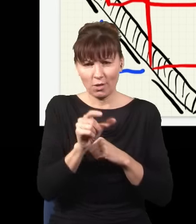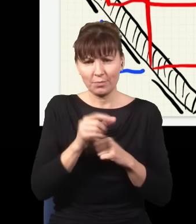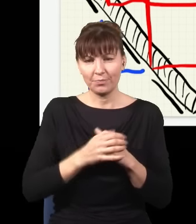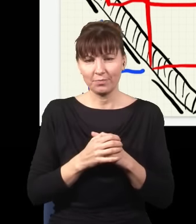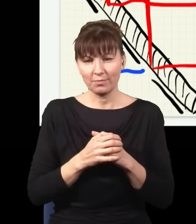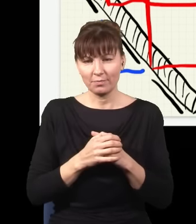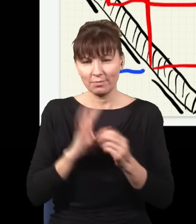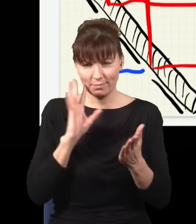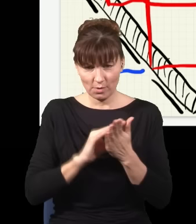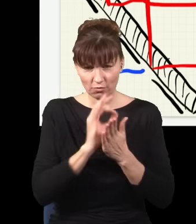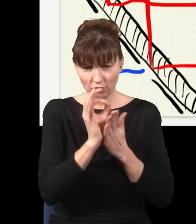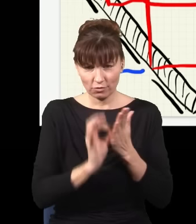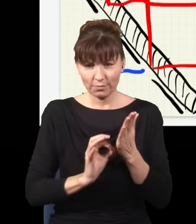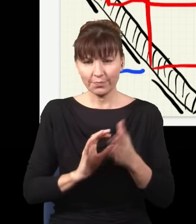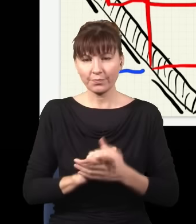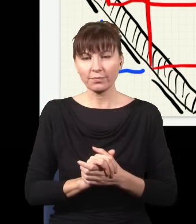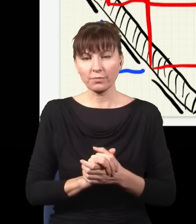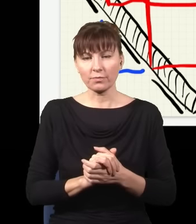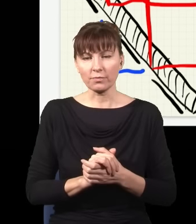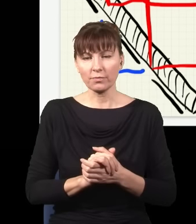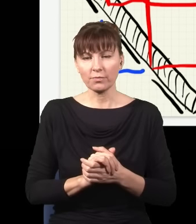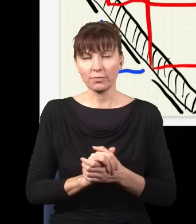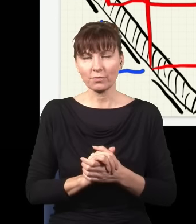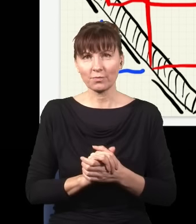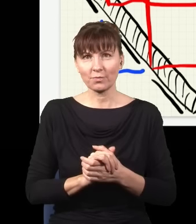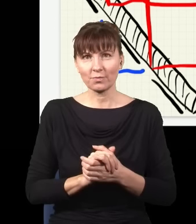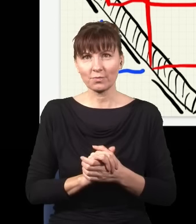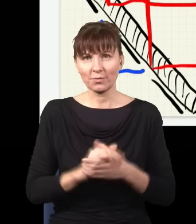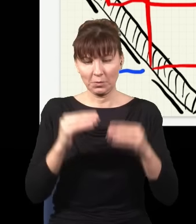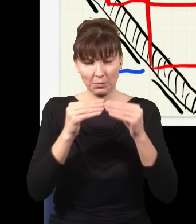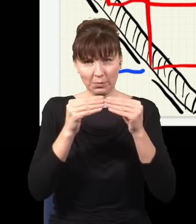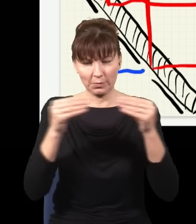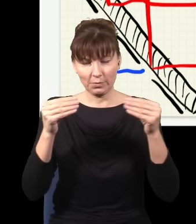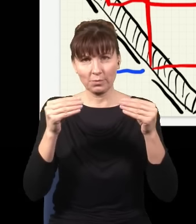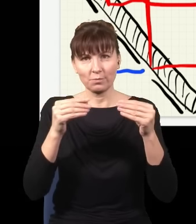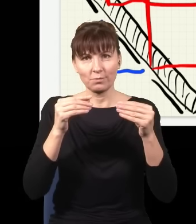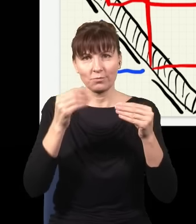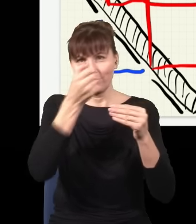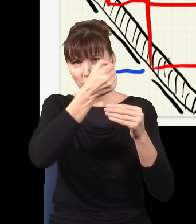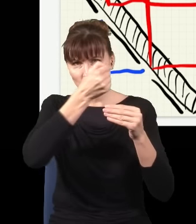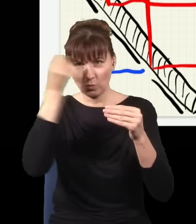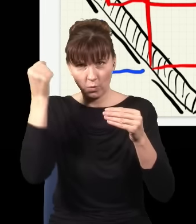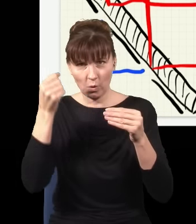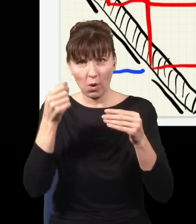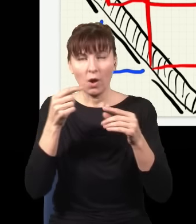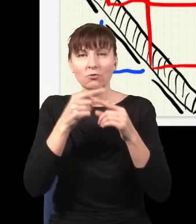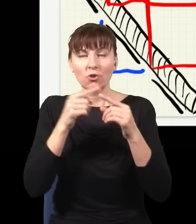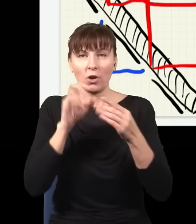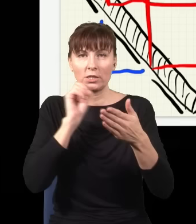jeszcze raz ją narysuję, płytkę, która część światła odbija, część przepuszcza na drugą stronę.